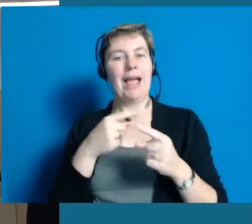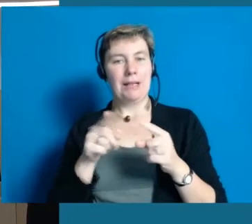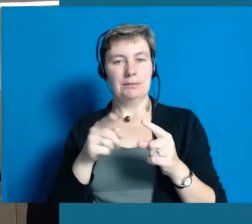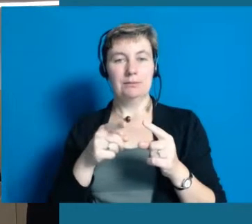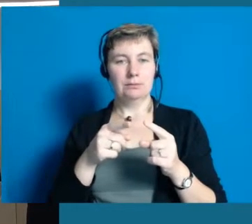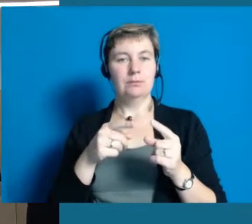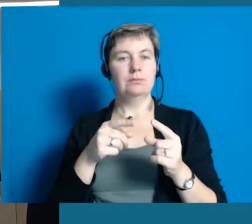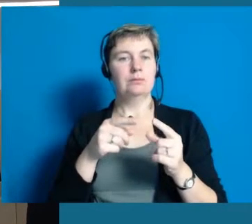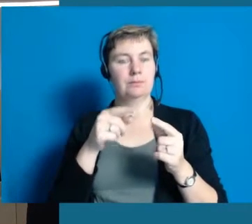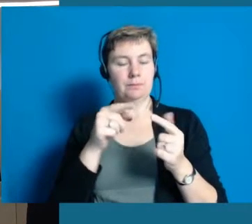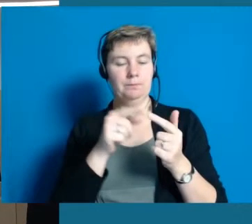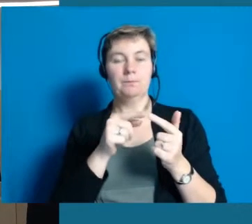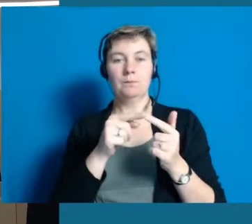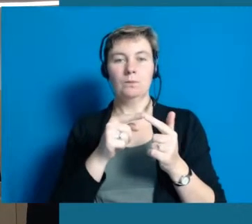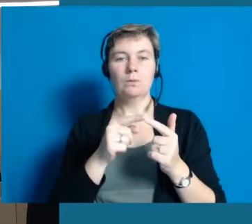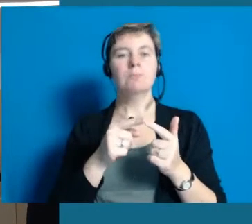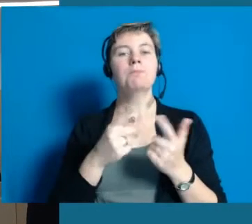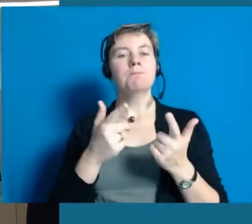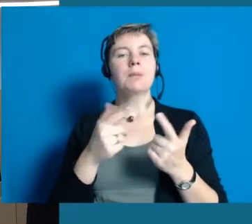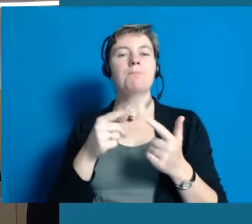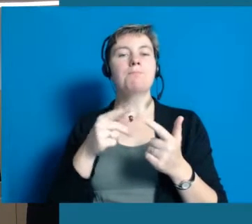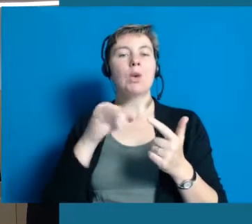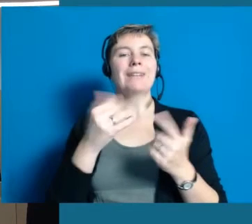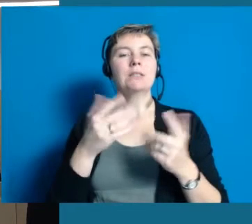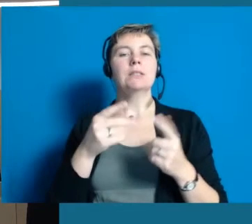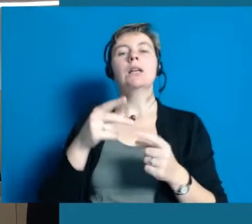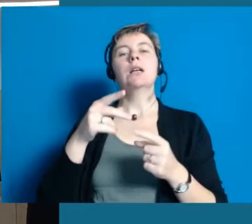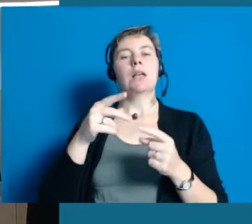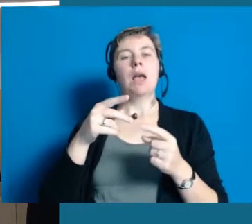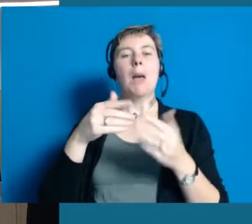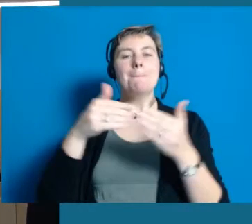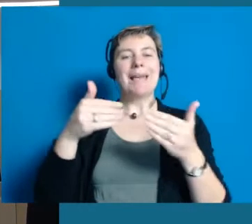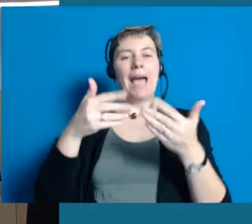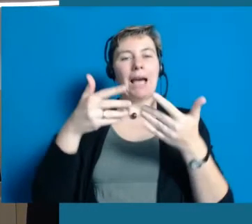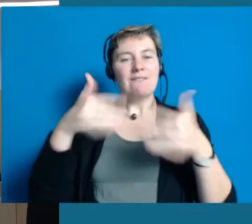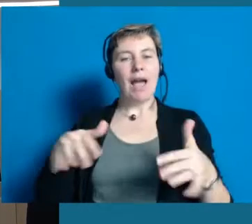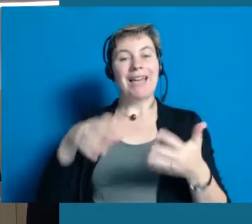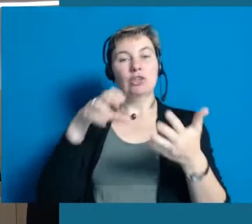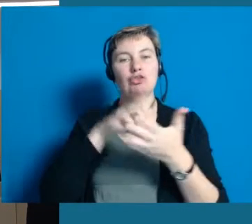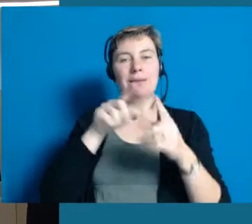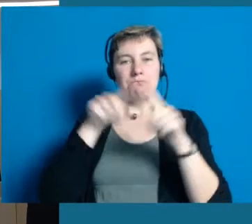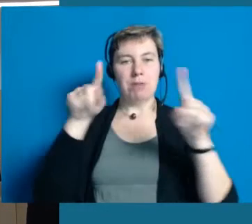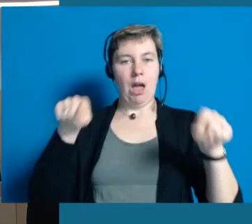Ein Projekt von uns ist ein sogenannter barrierefreier Stadtplan fürs Internet.